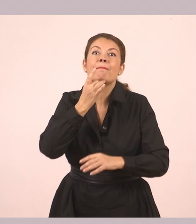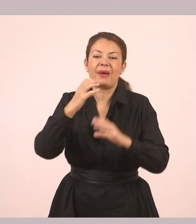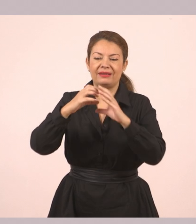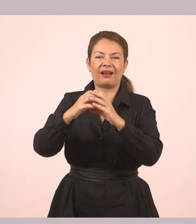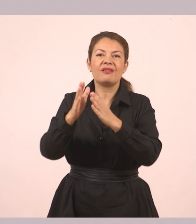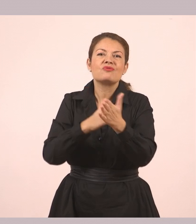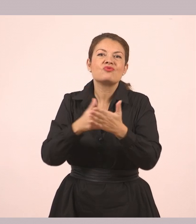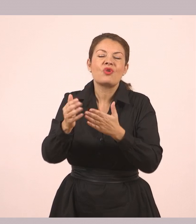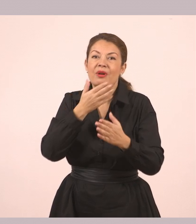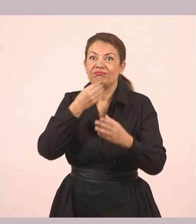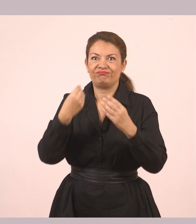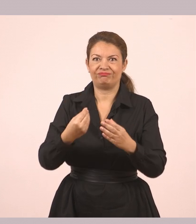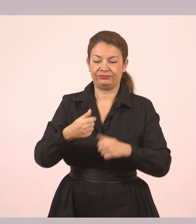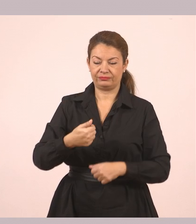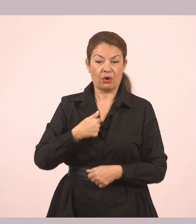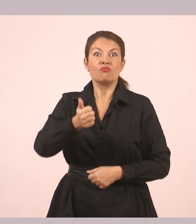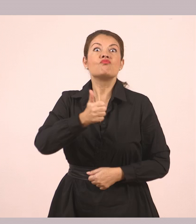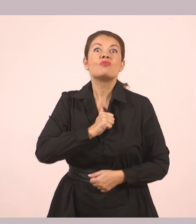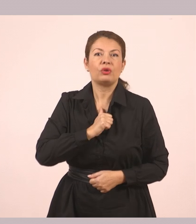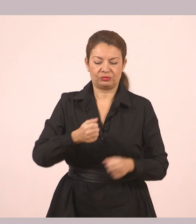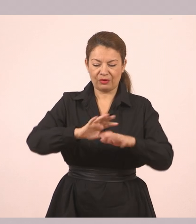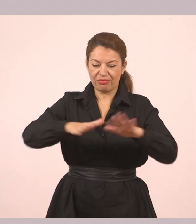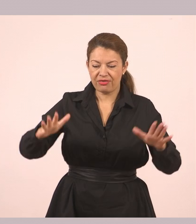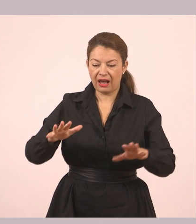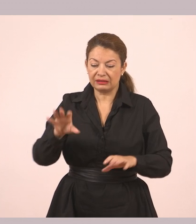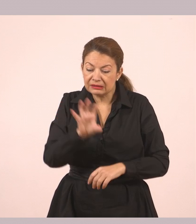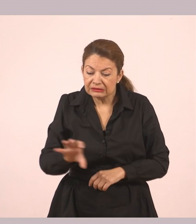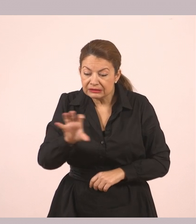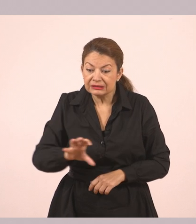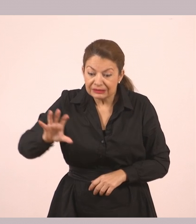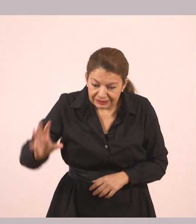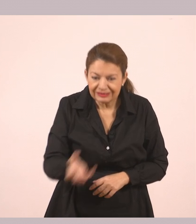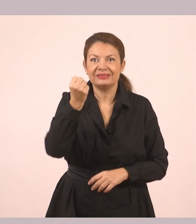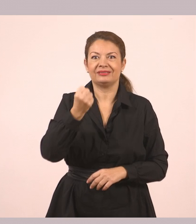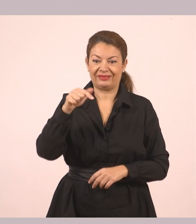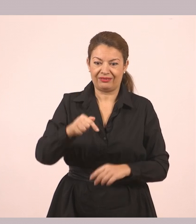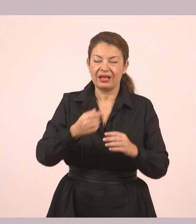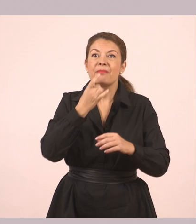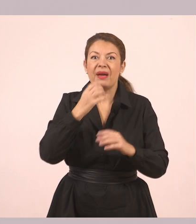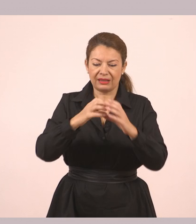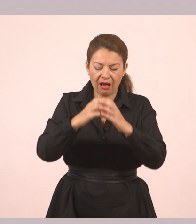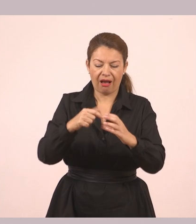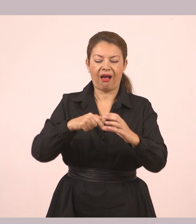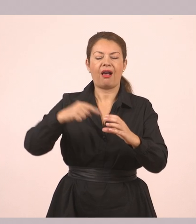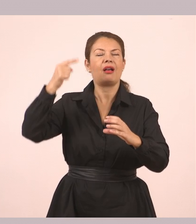«Τη βρήκα μόνος μου. Όταν έψαχνα κάτω στη θάλασσα. Μόλις την είδα, σκέφτηκα να τη χαρίσω σε σένα».